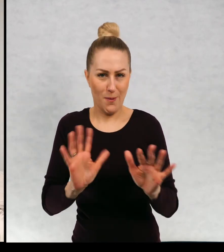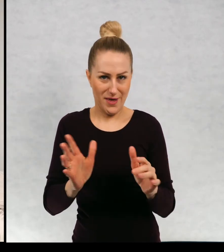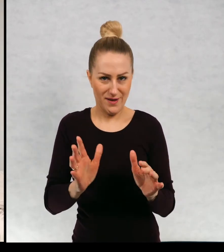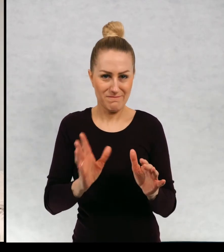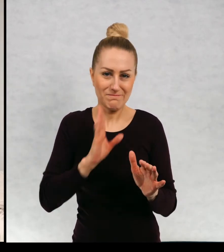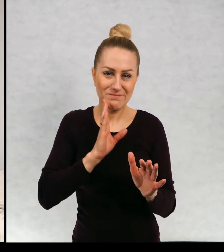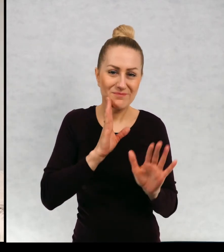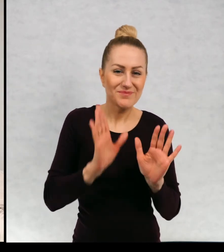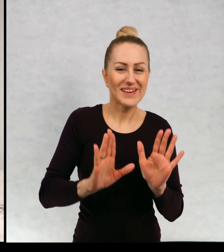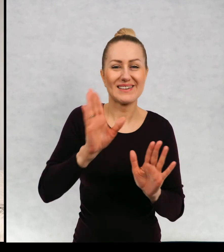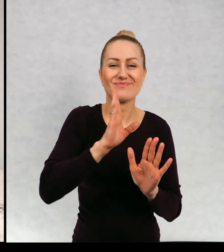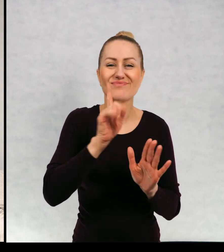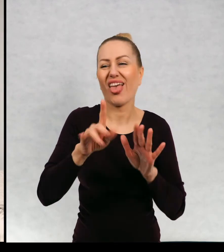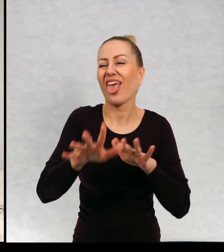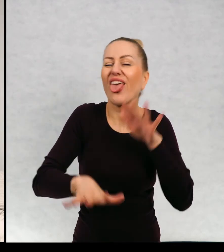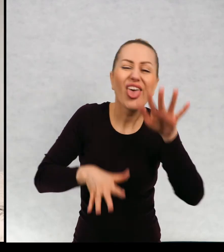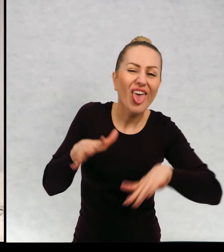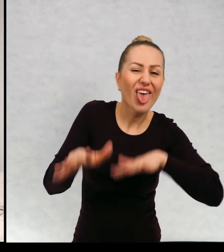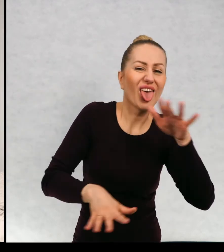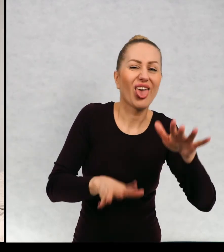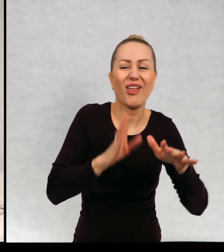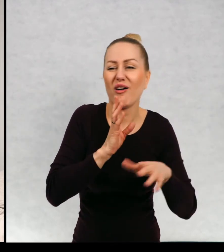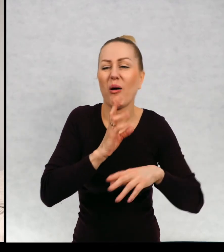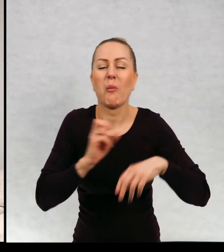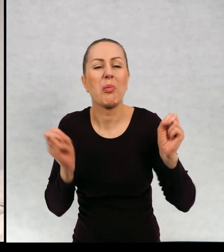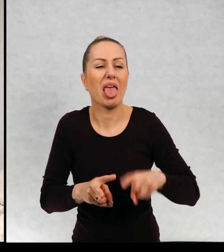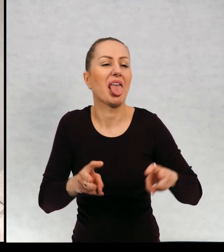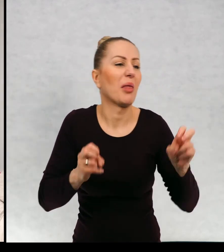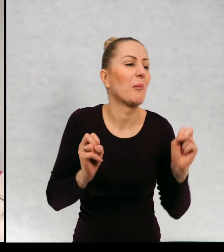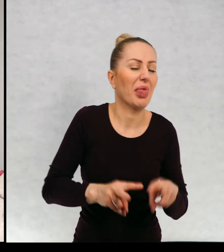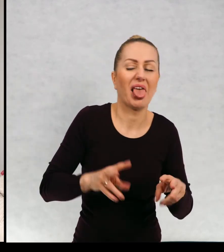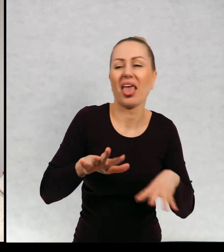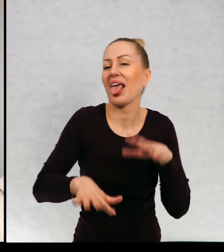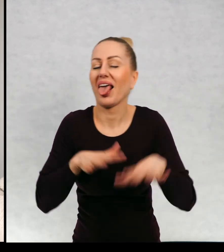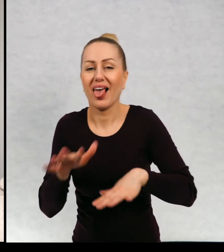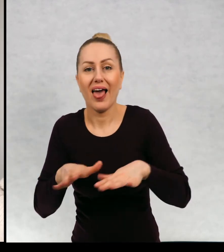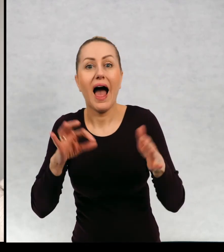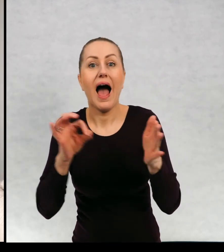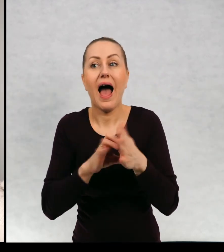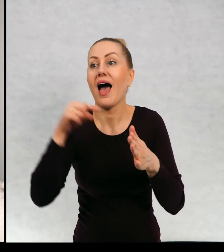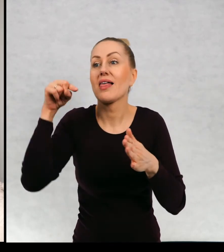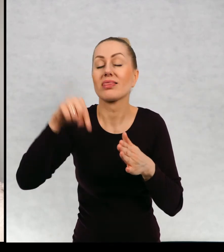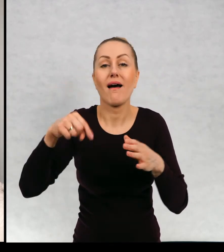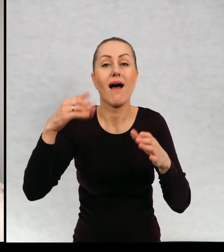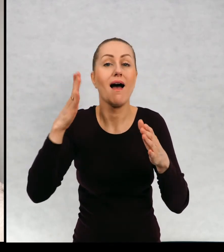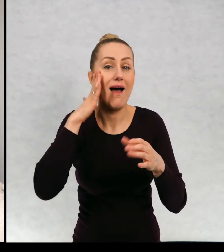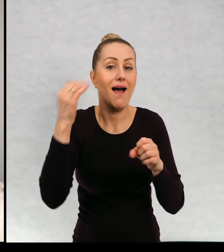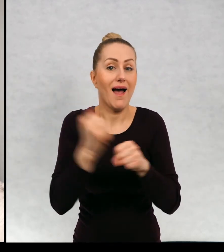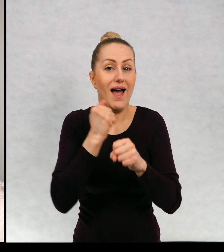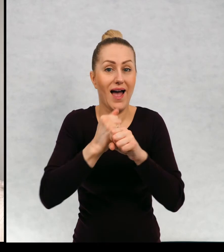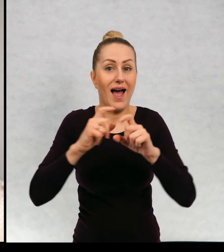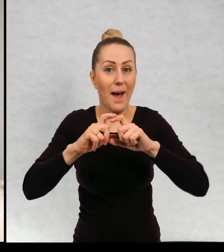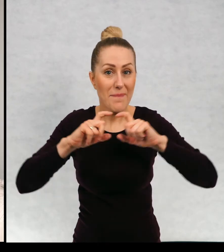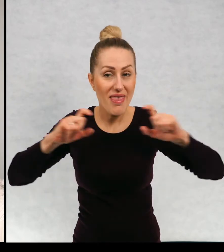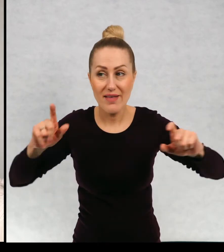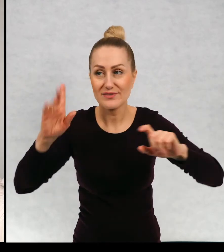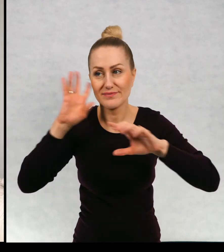Taki trochę trochę niezdara szczerze mówiąc i do tej kamienicy się wprowadzają "dzicy lokatorzy"